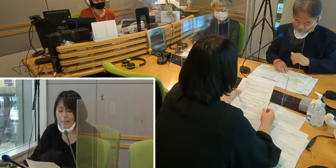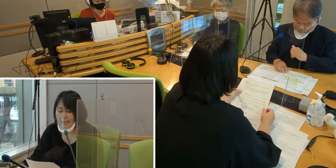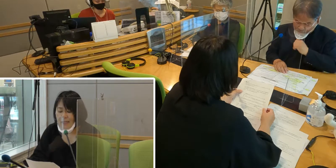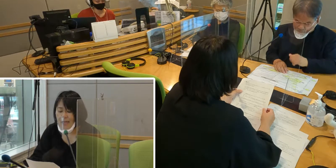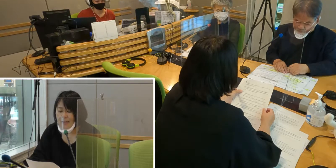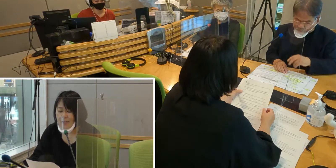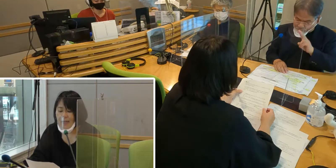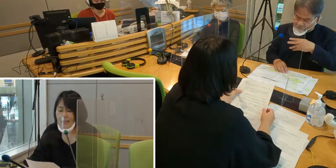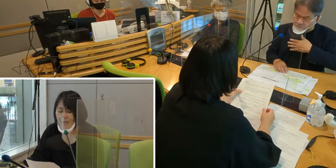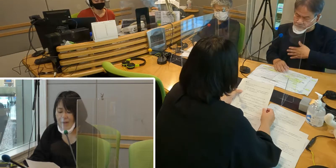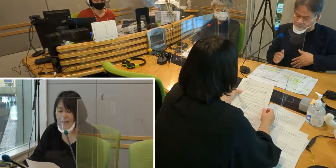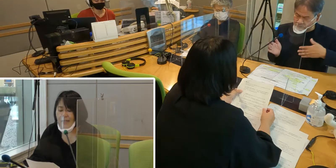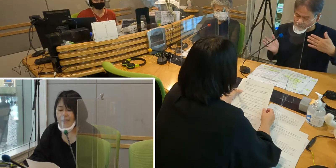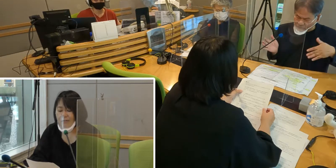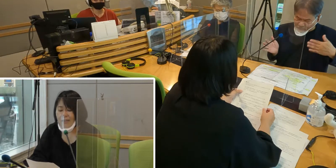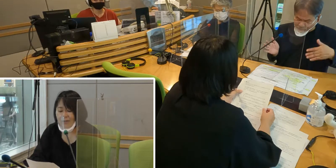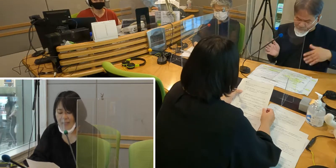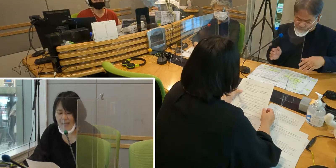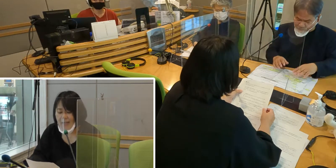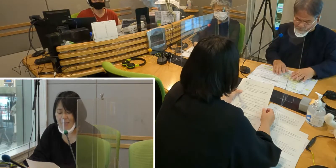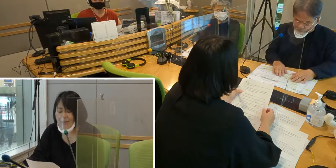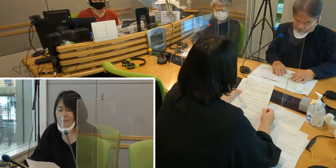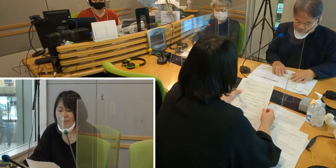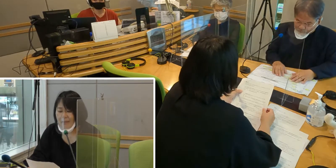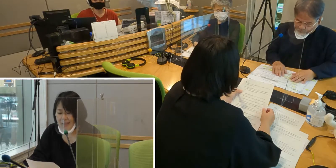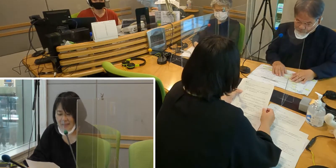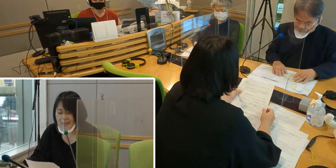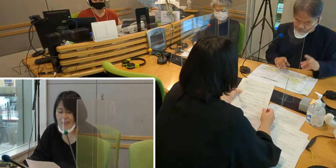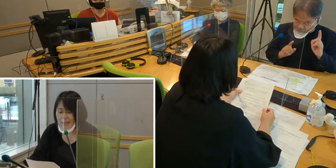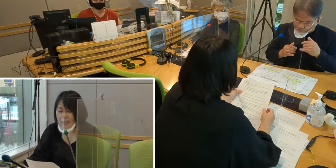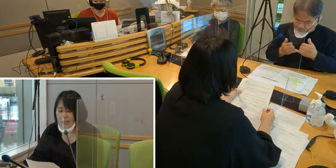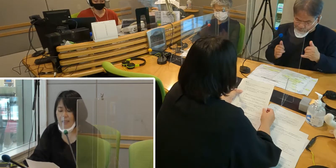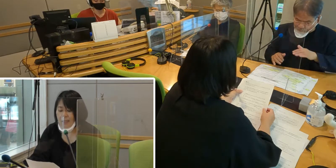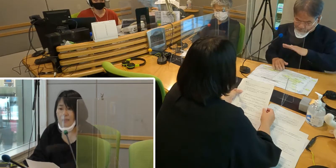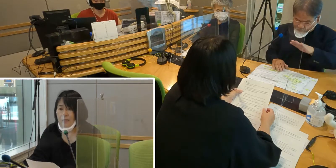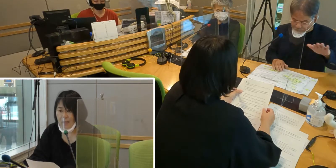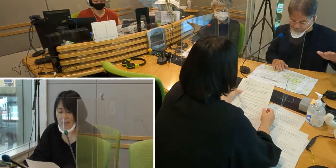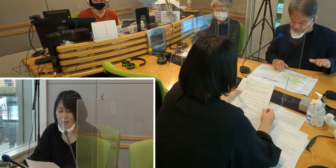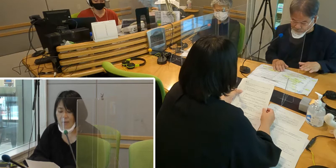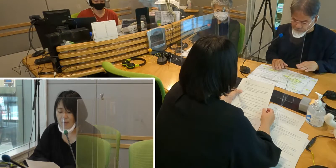社会の中では手話の理解がまだまだなく